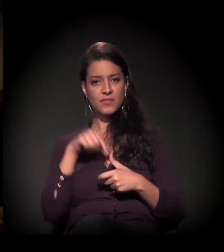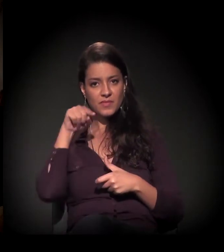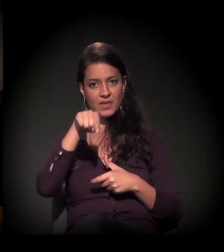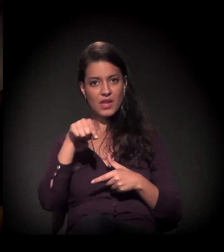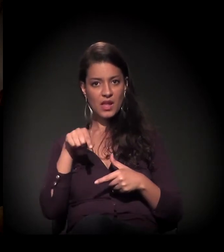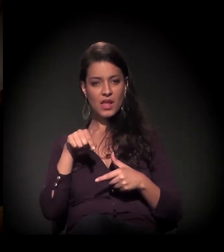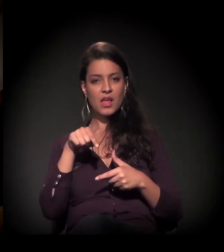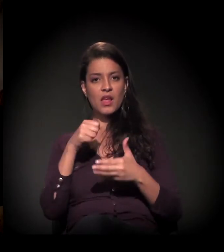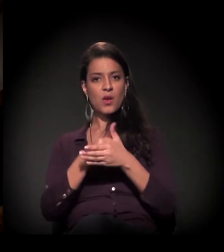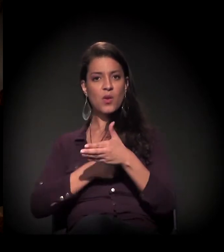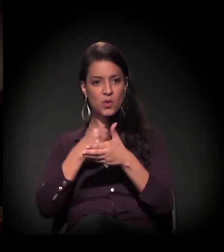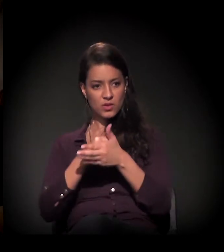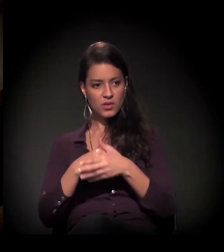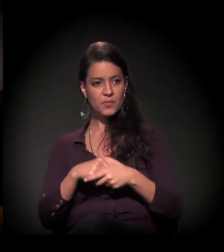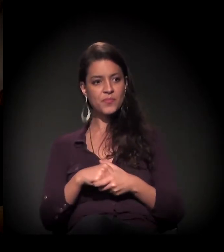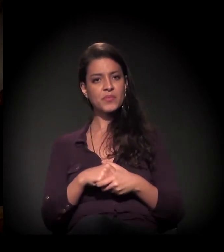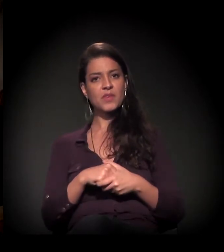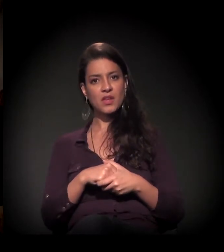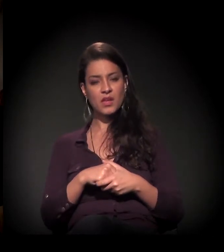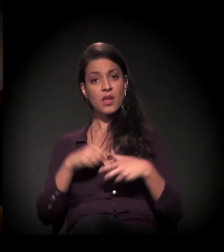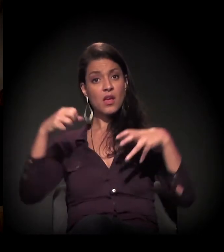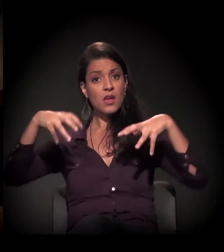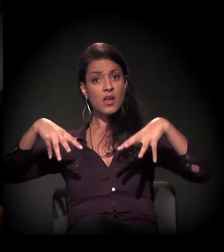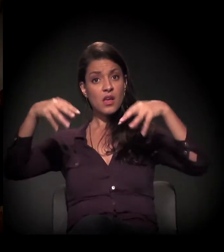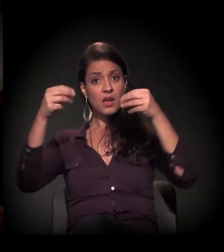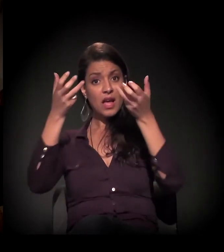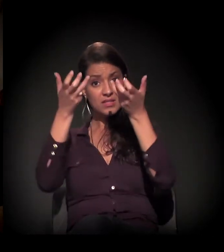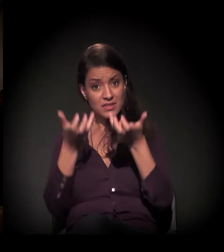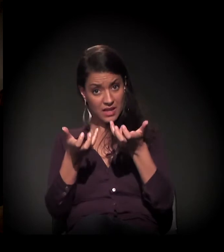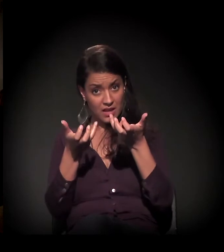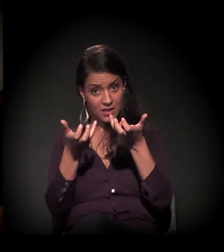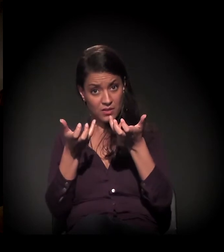E o castelinho foi presença,